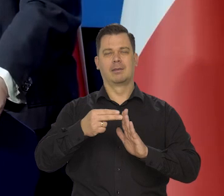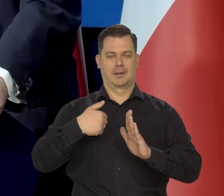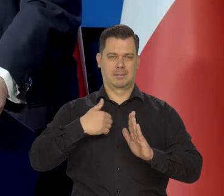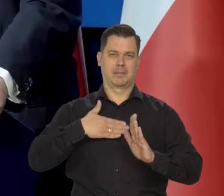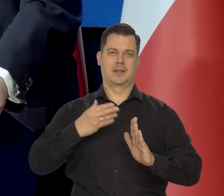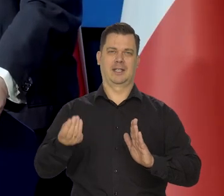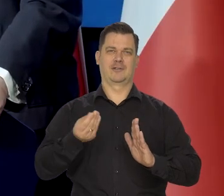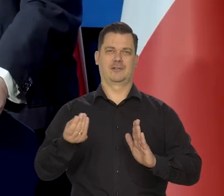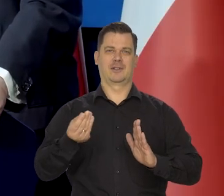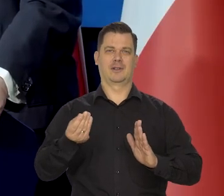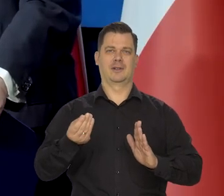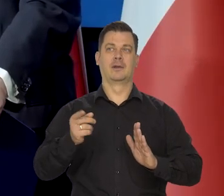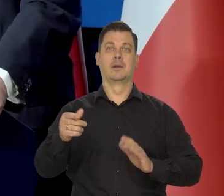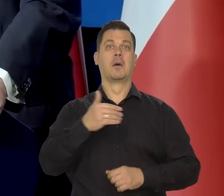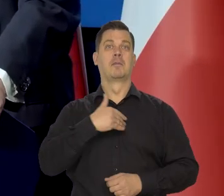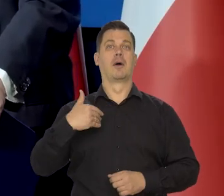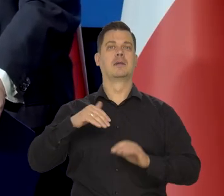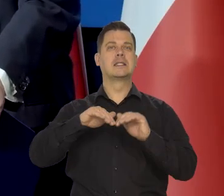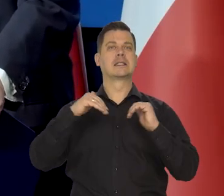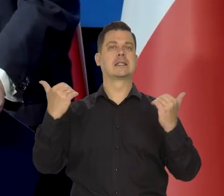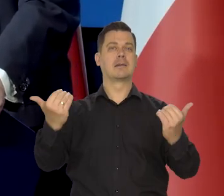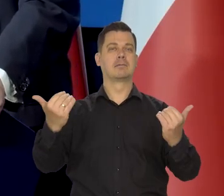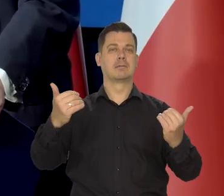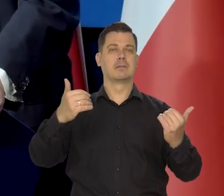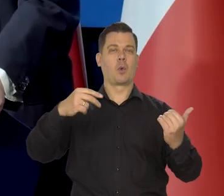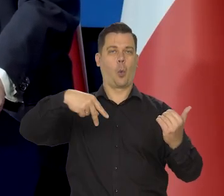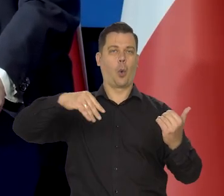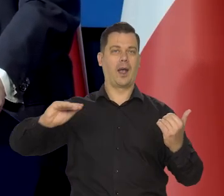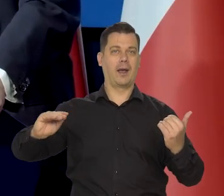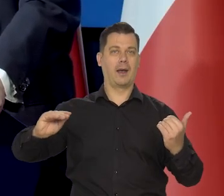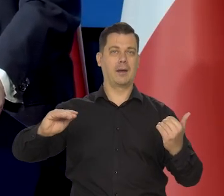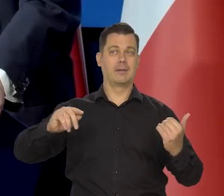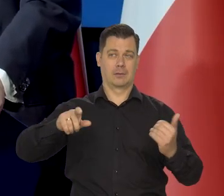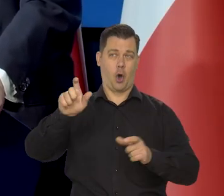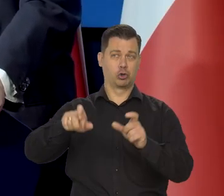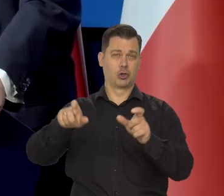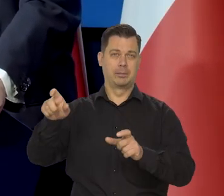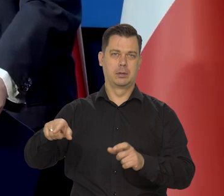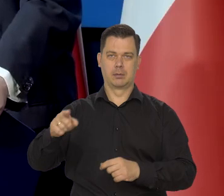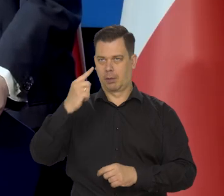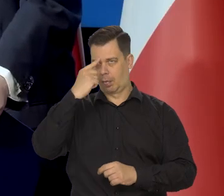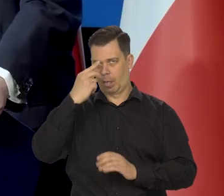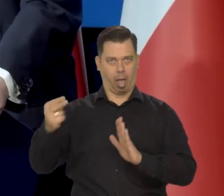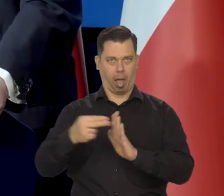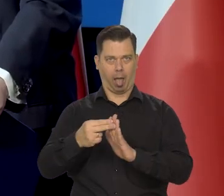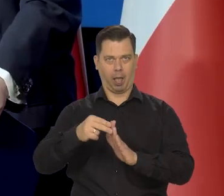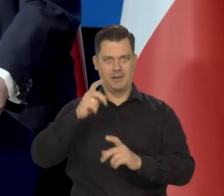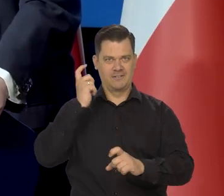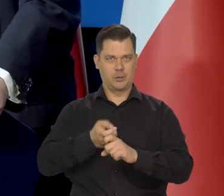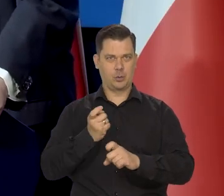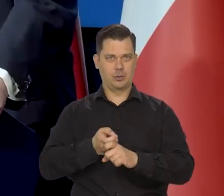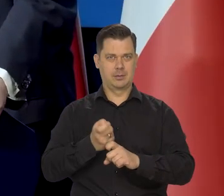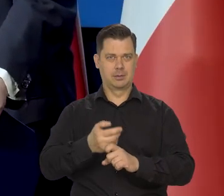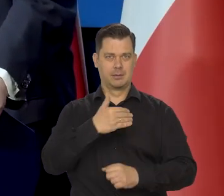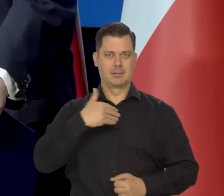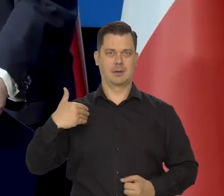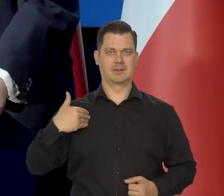W reprezentacji Polski w Parlamencie Europejskim na przykład personalnie. Absurdalnej jakieś,